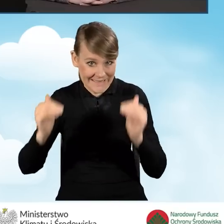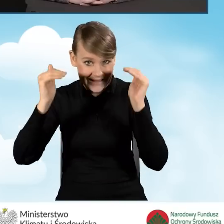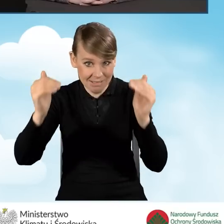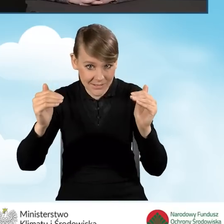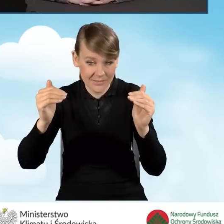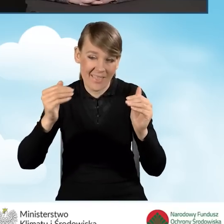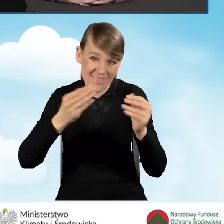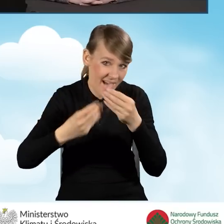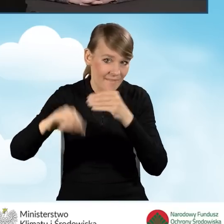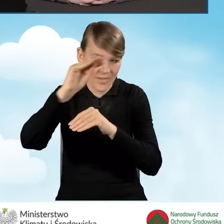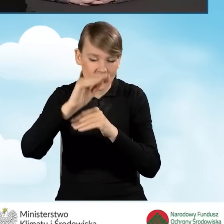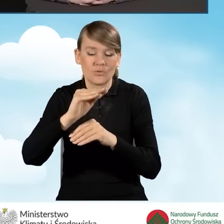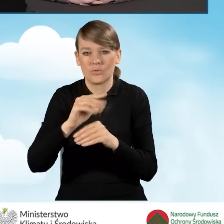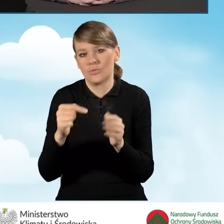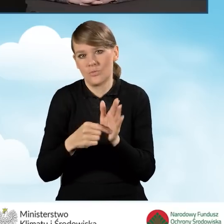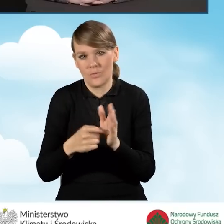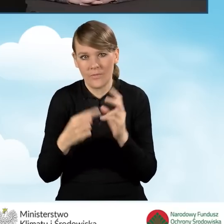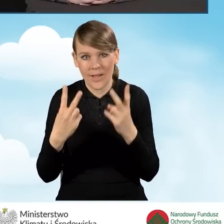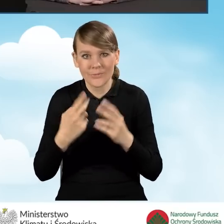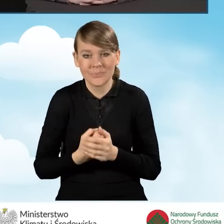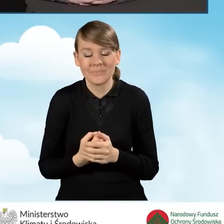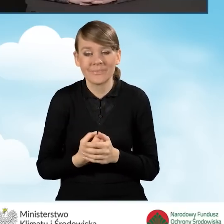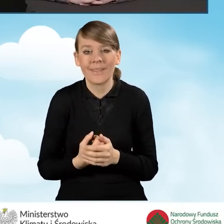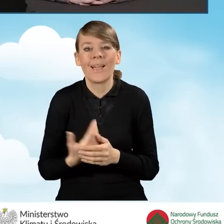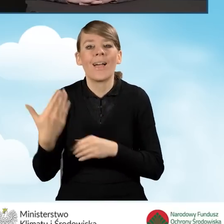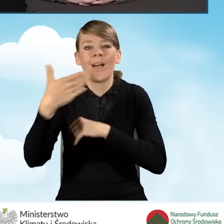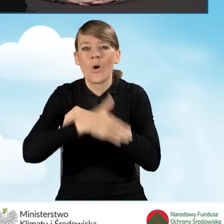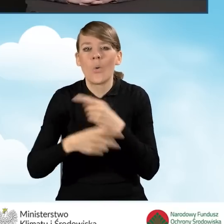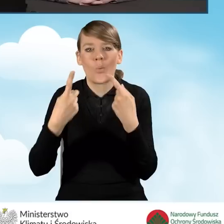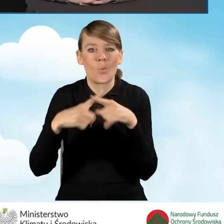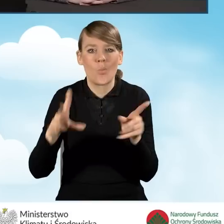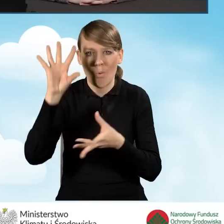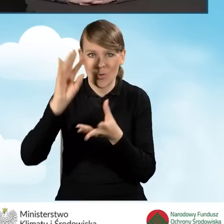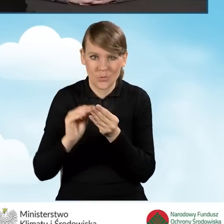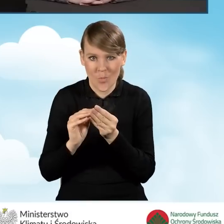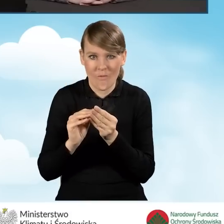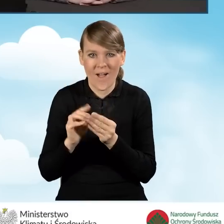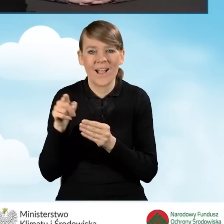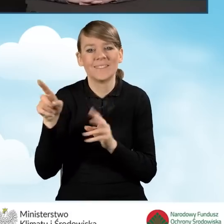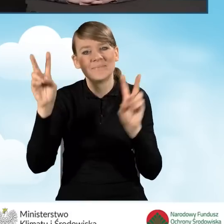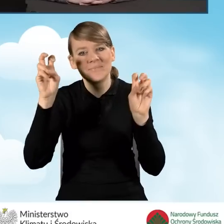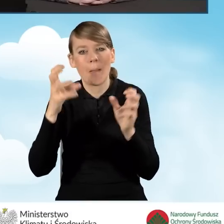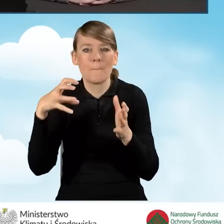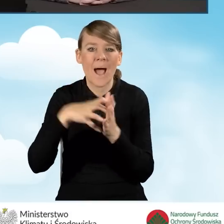Na koniec tutaj krótkie podsumowanie, tak zwana baza wiedzy o programie Czyste Powietrze.